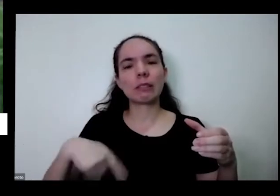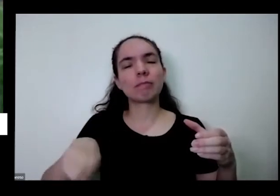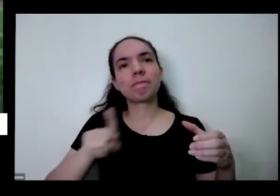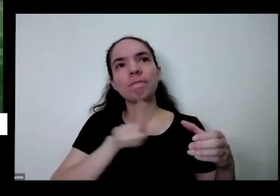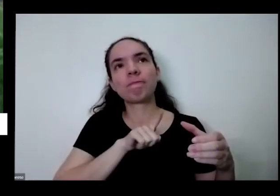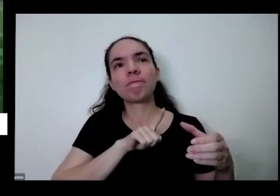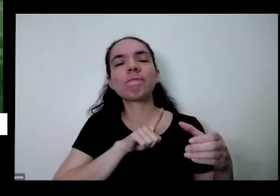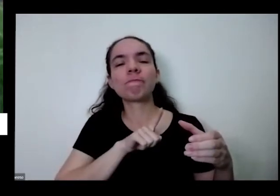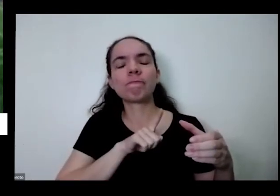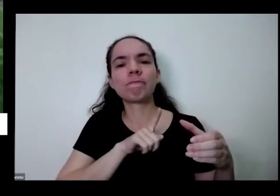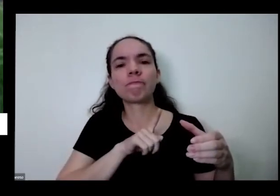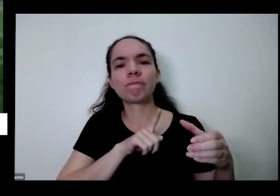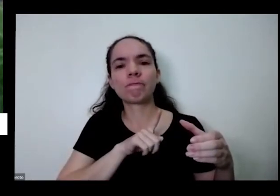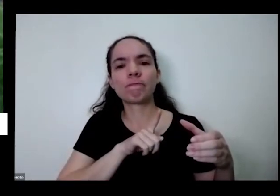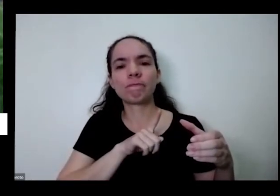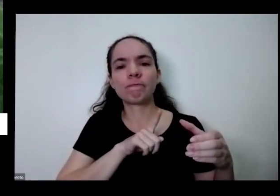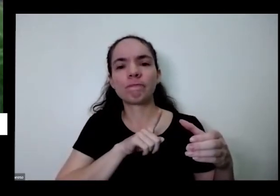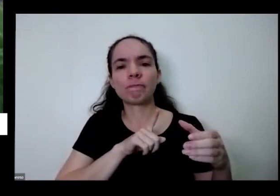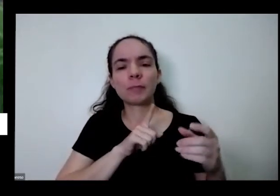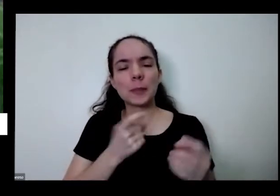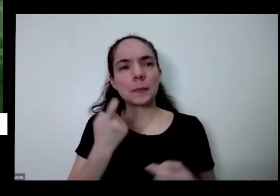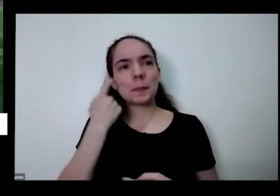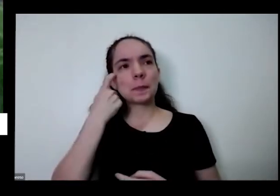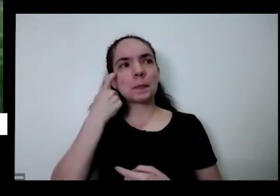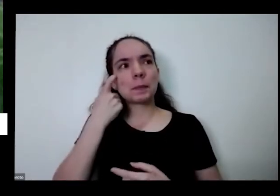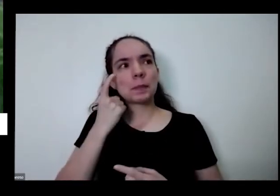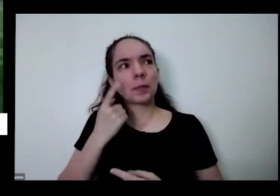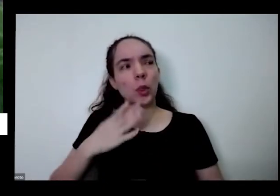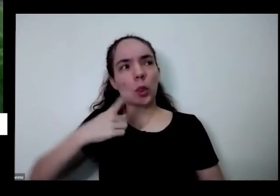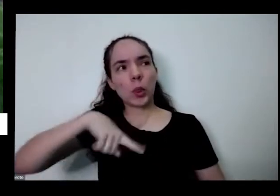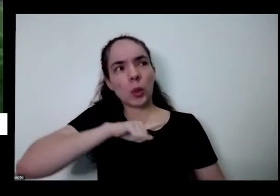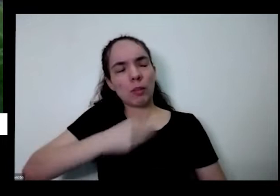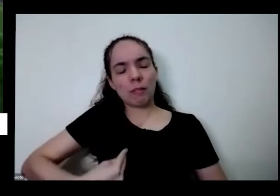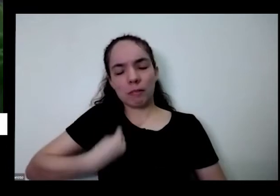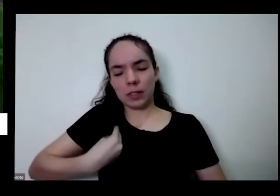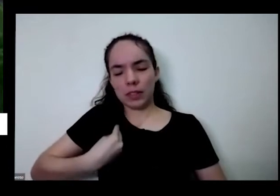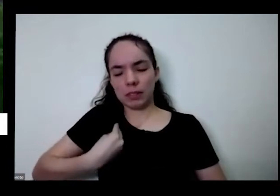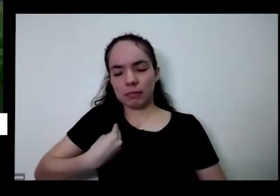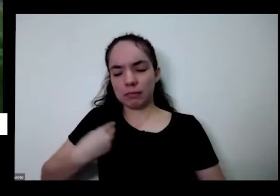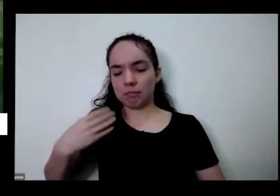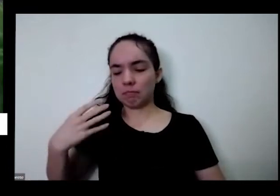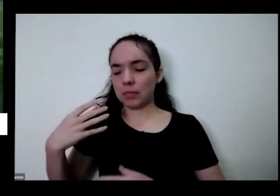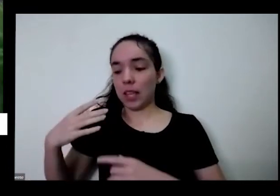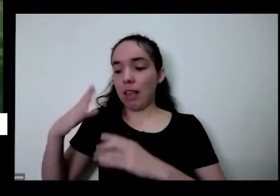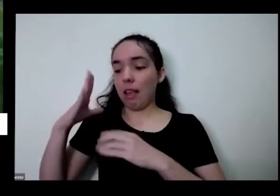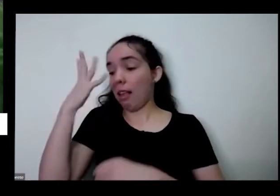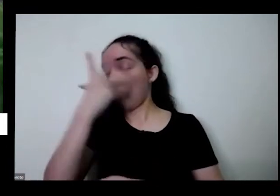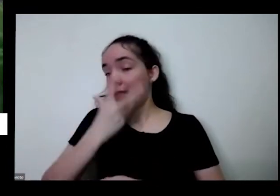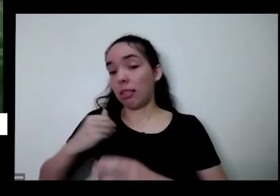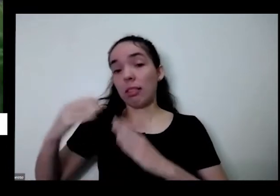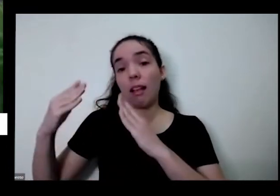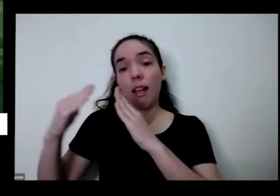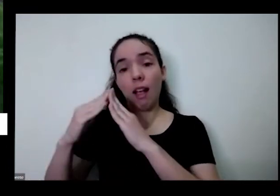é isso para próximo da gente a gente Além de embelezar a nossa casa de alegrar a nossa casa